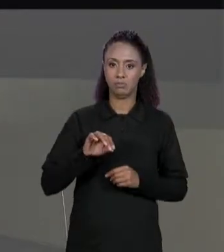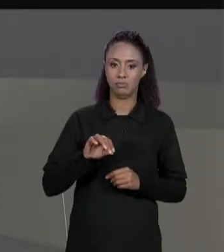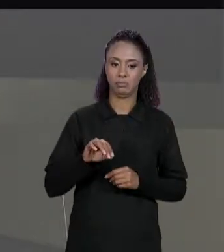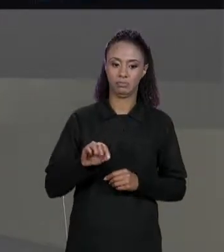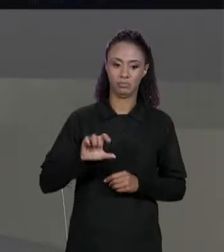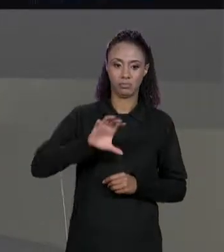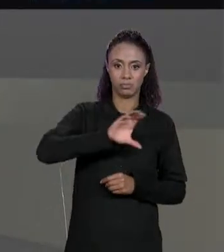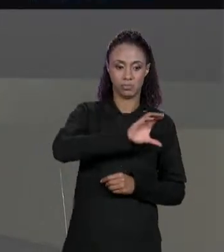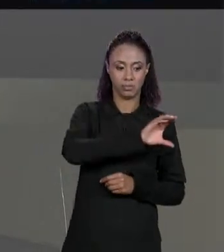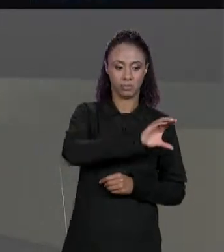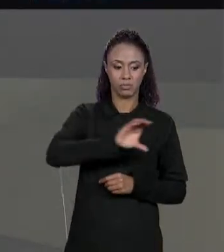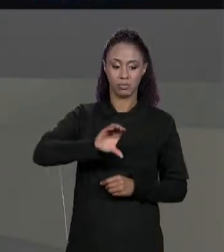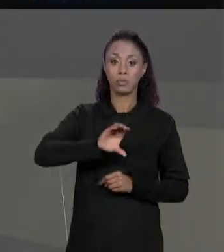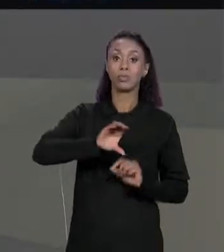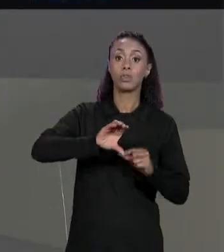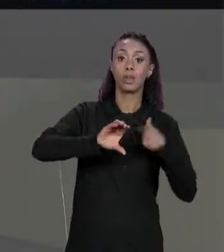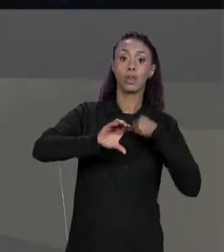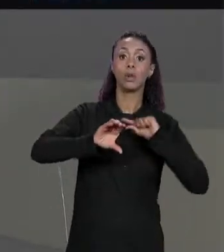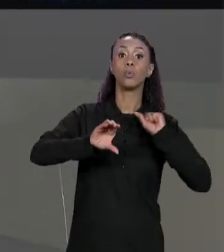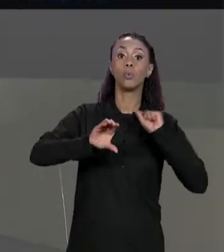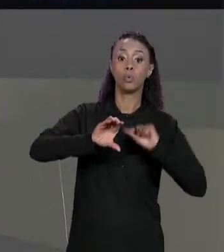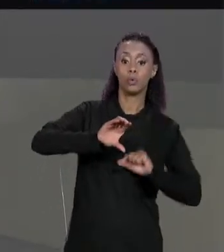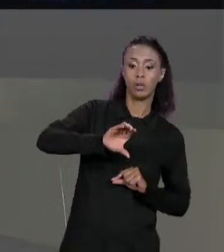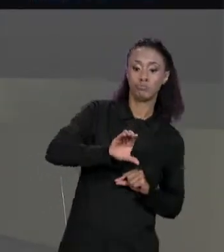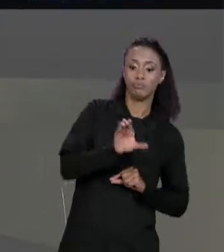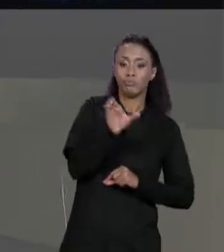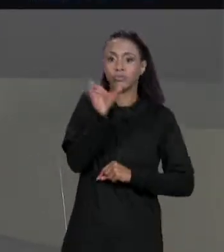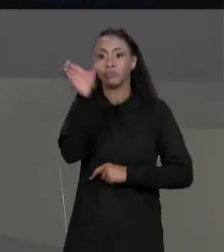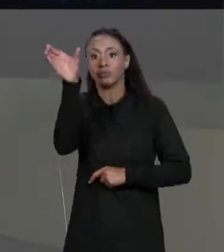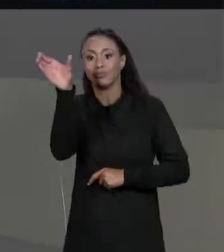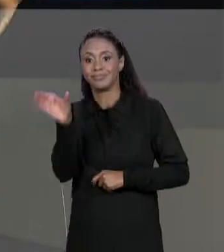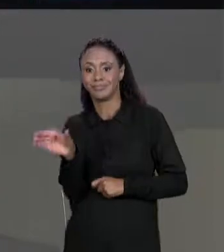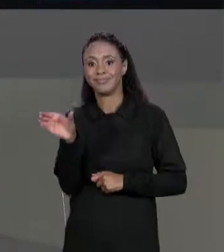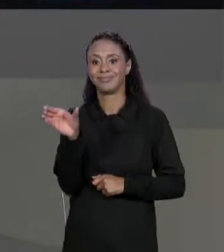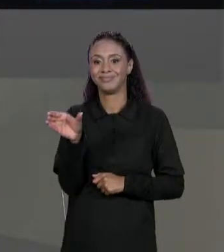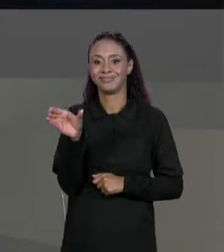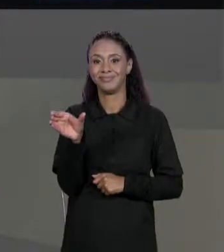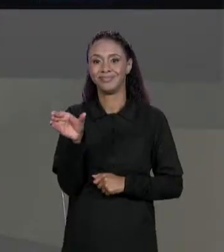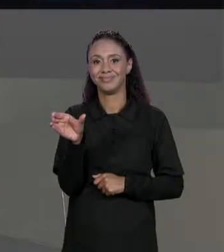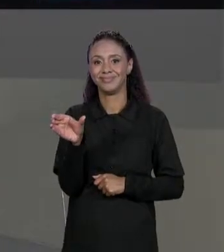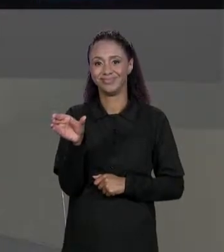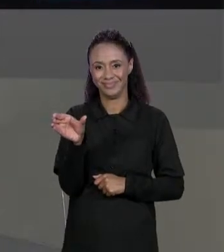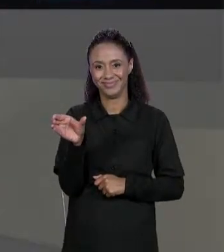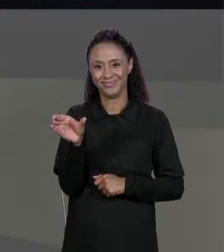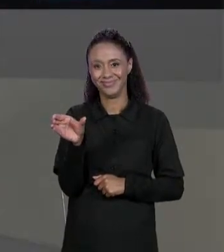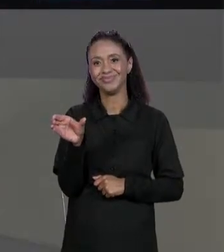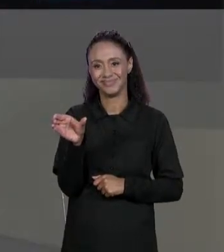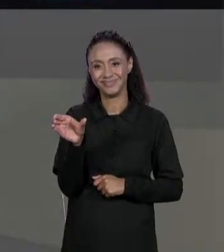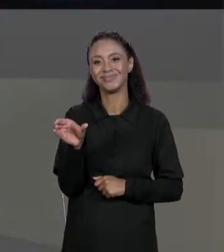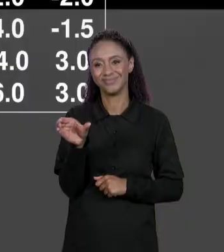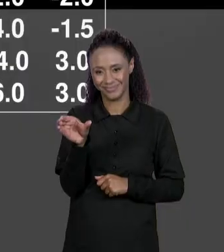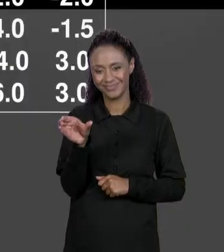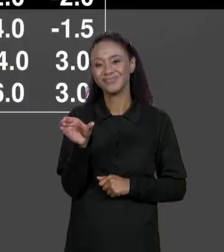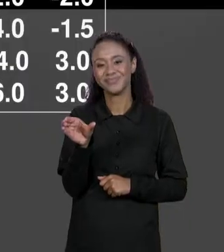MATRIZ "4 POR 3" ONDE CADA LINHA DA MATRIZ ORIGINAL VIRA UMA COLUNA ENTÃO PRIMEIRA LINHA VIRA PRIMEIRA COLUNA,